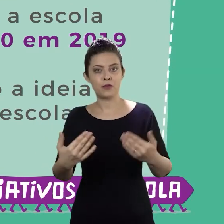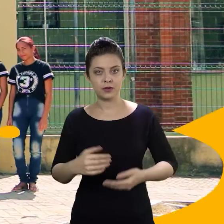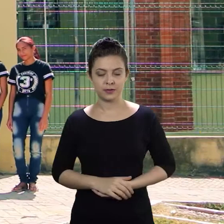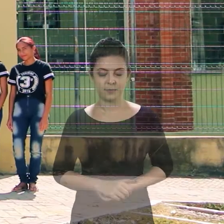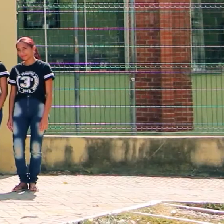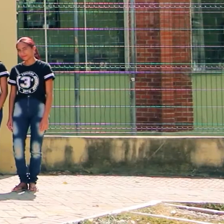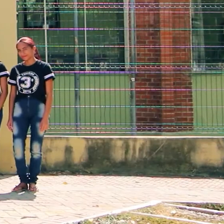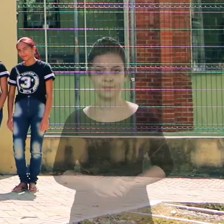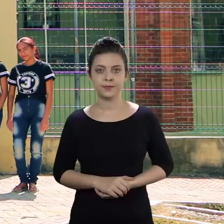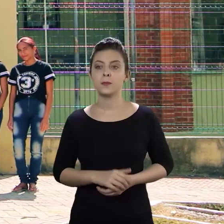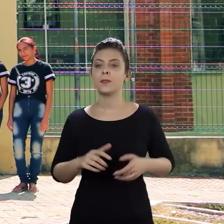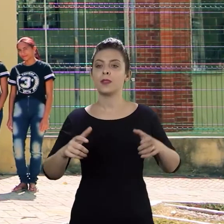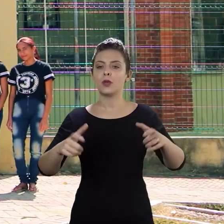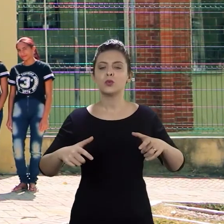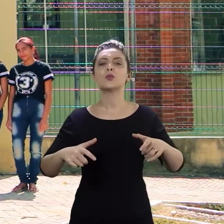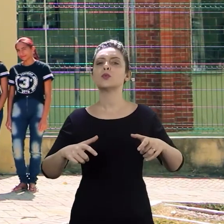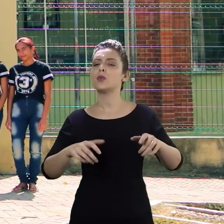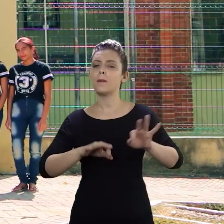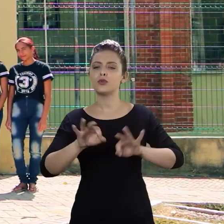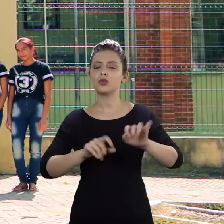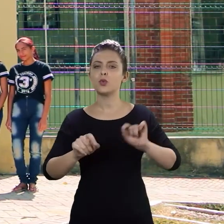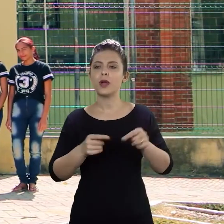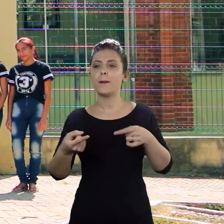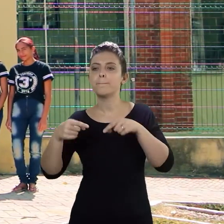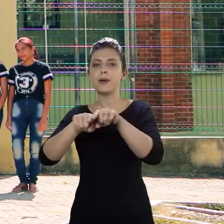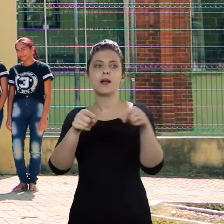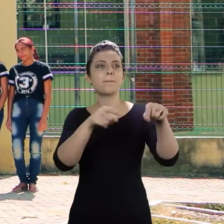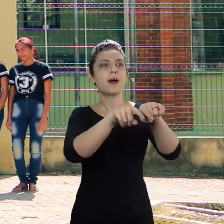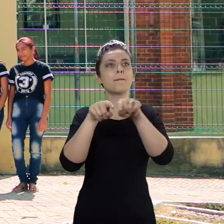Os próximos passos do projeto é firmar parcerias com outras escolas para que o